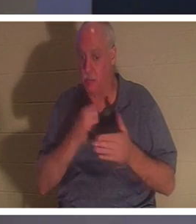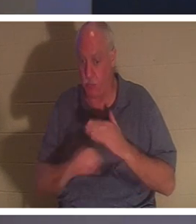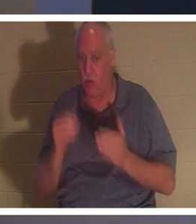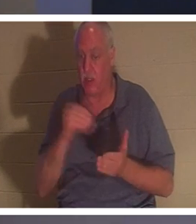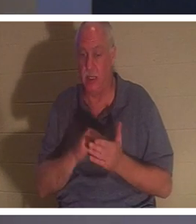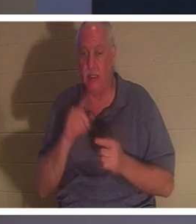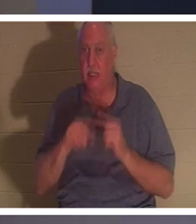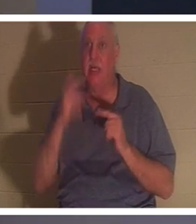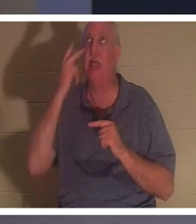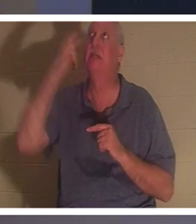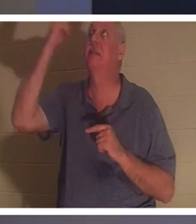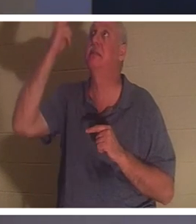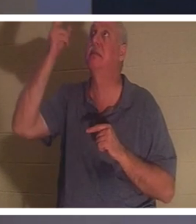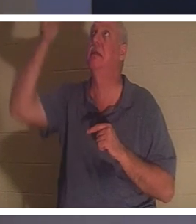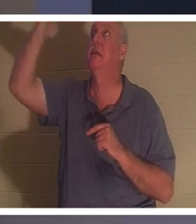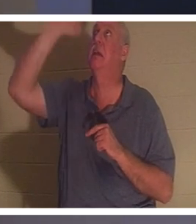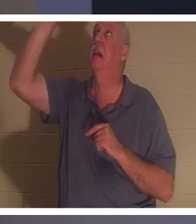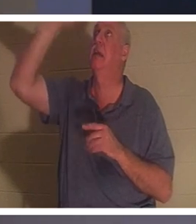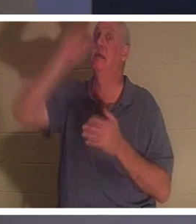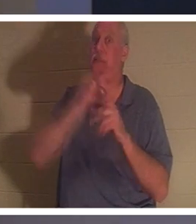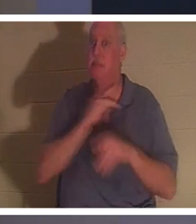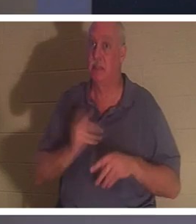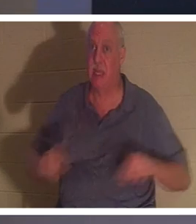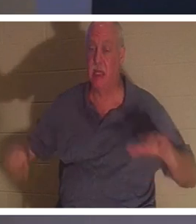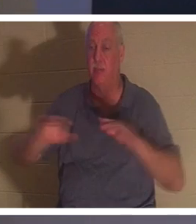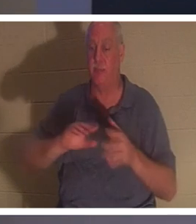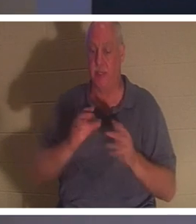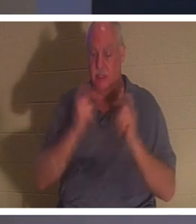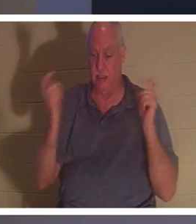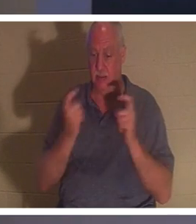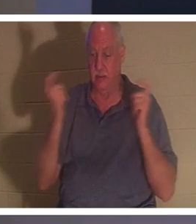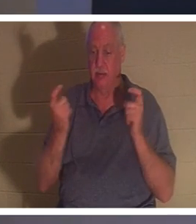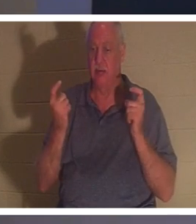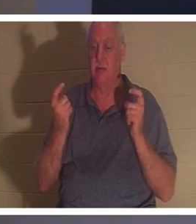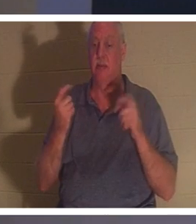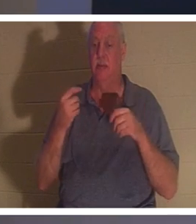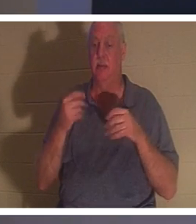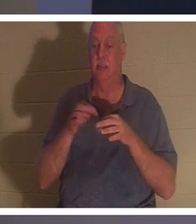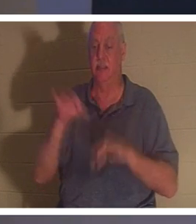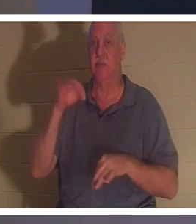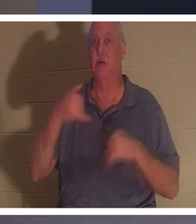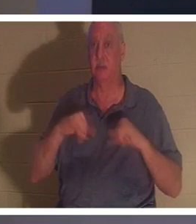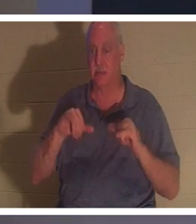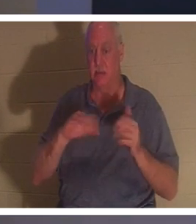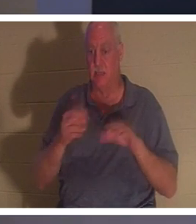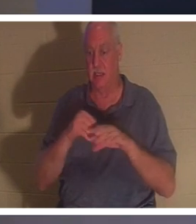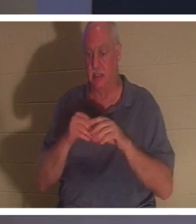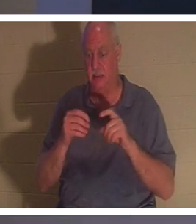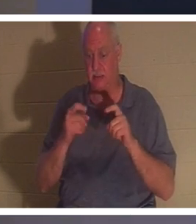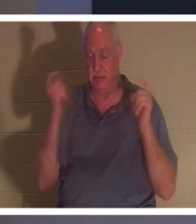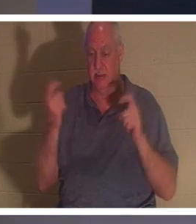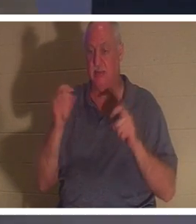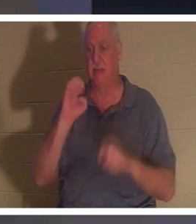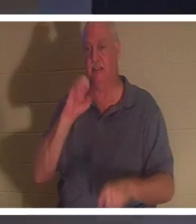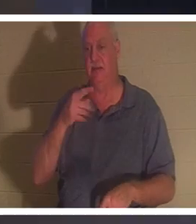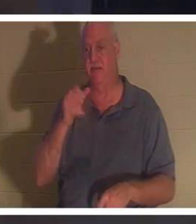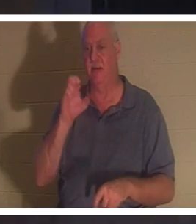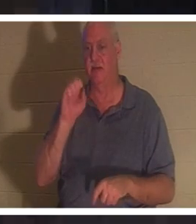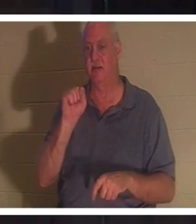Sein Geist ist immer noch tot in Sünden, in Übertretungen und Sünden (Epheser 2, Vers 1). Wenn eine Person dieses kostenlose Geschenk erhält